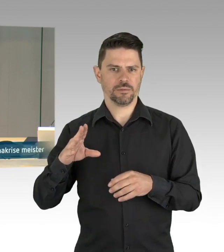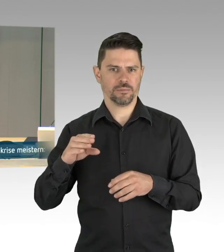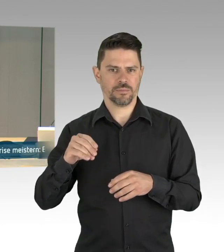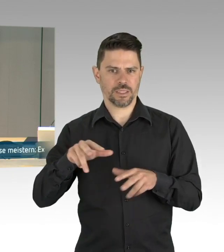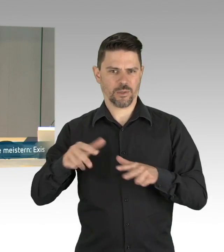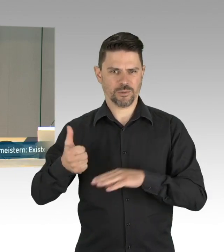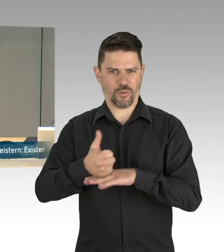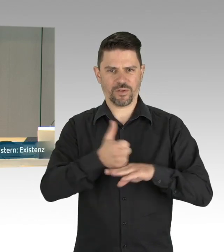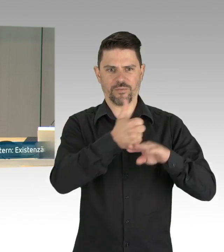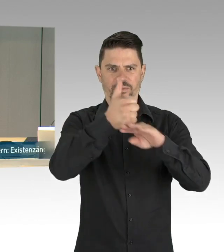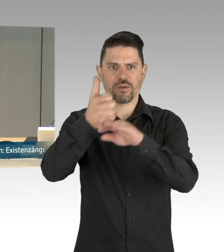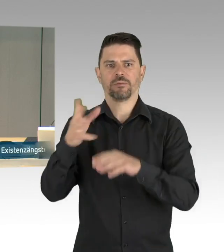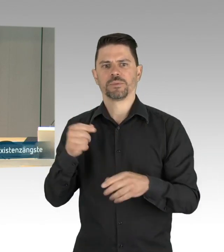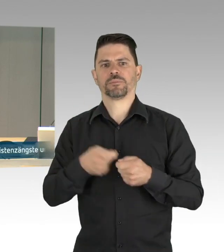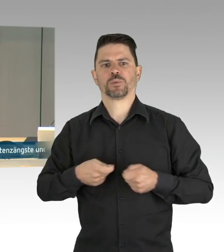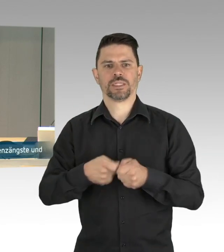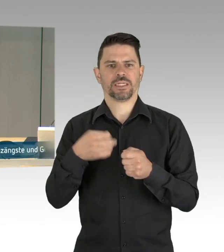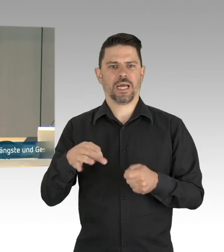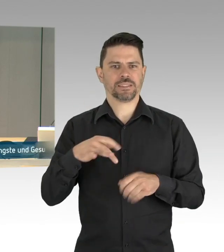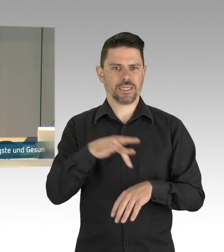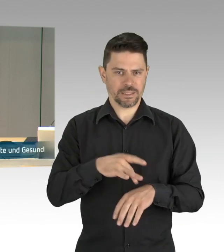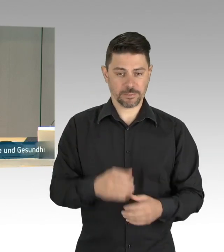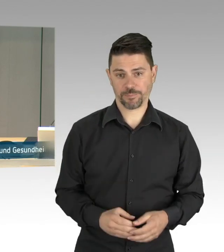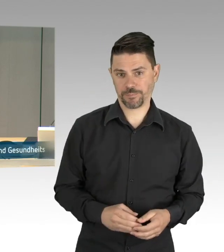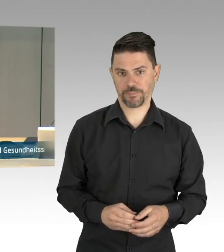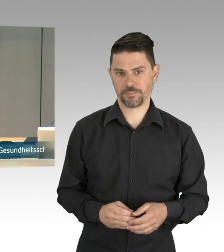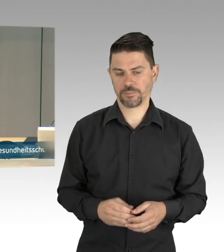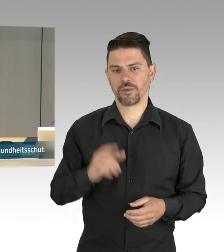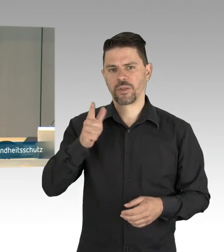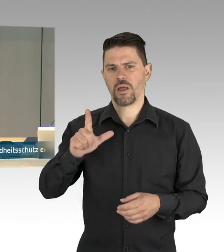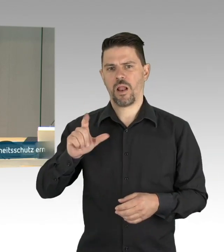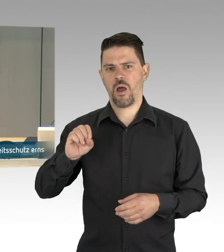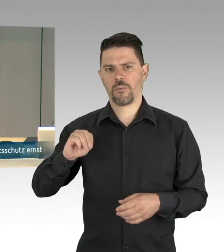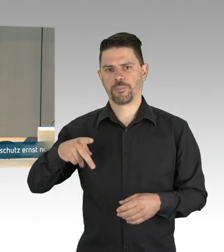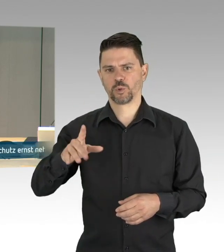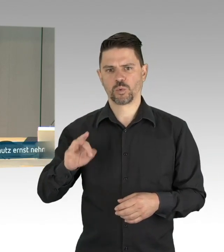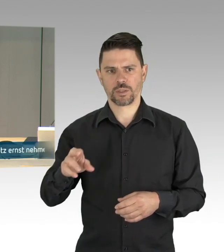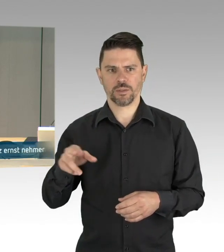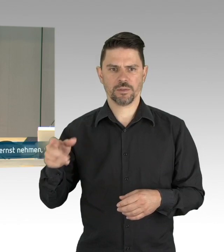verantwortungsvoll handeln“ auf Antrag der Fraktion der CDU, für die gemeinsame Beratung steht den Fraktionen